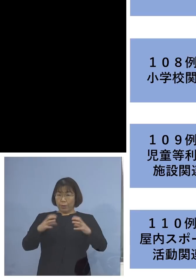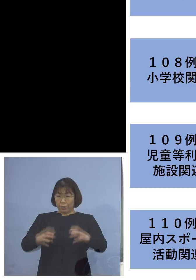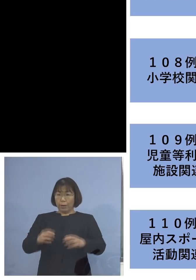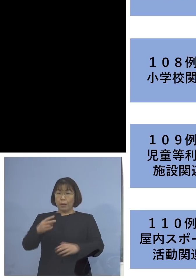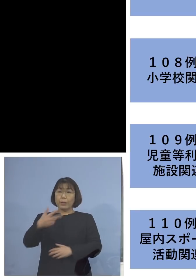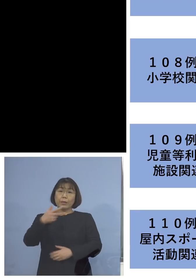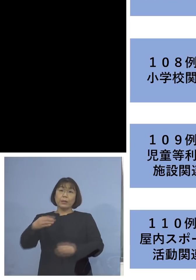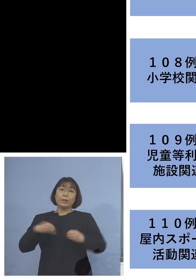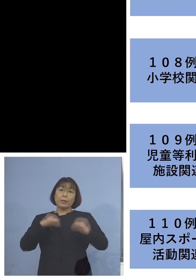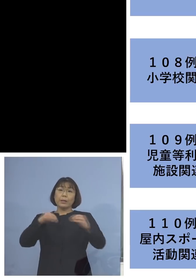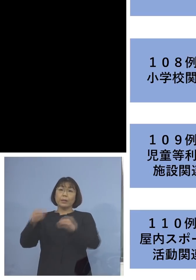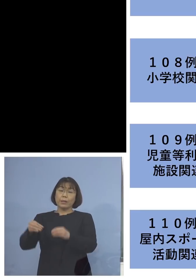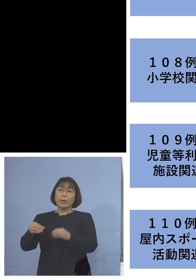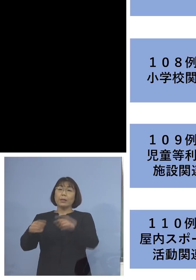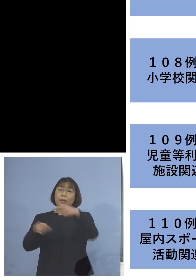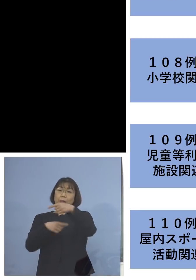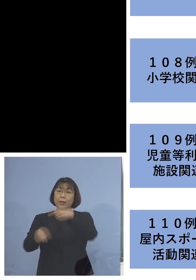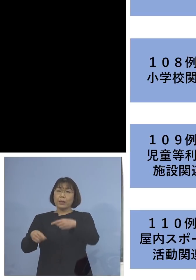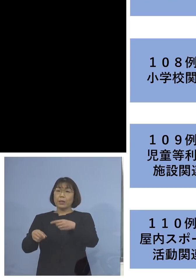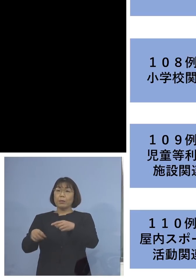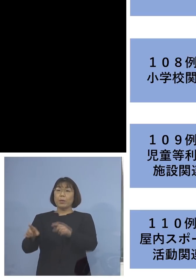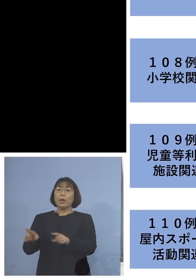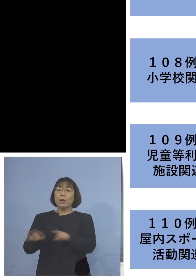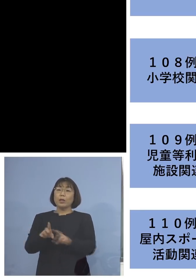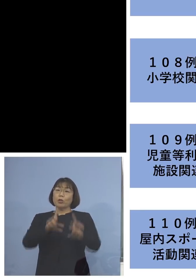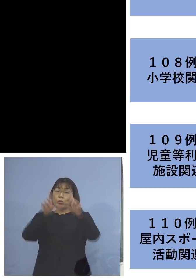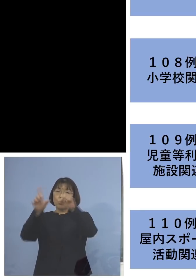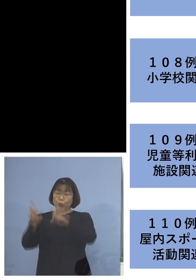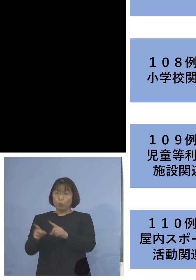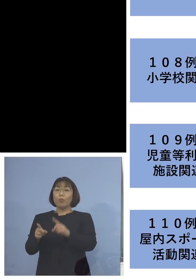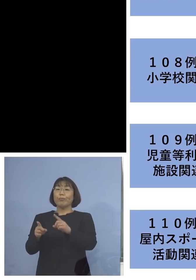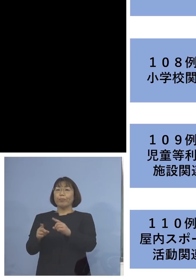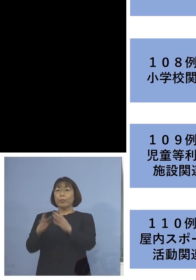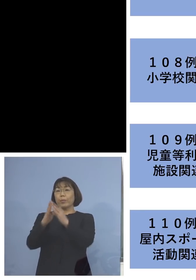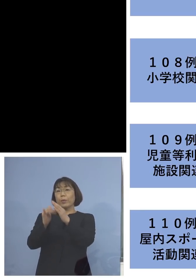こちらも同居のご家族を加えて 9名の関連クラスターに